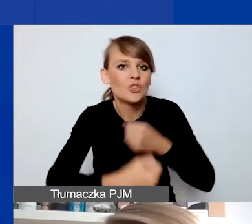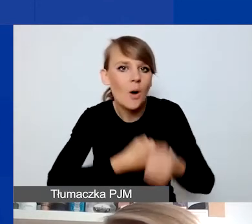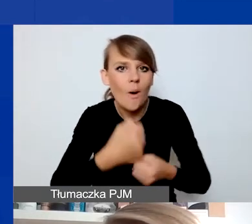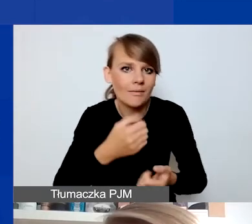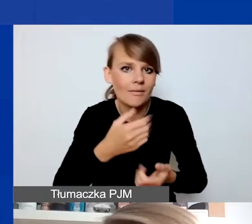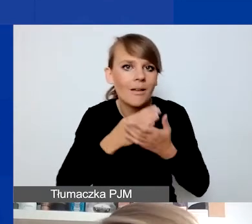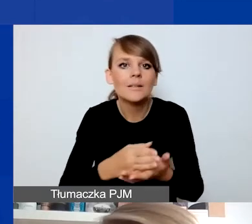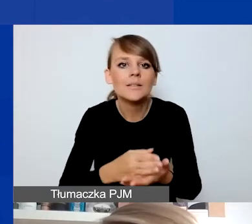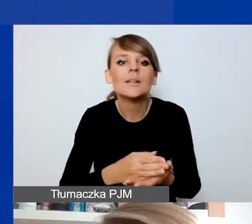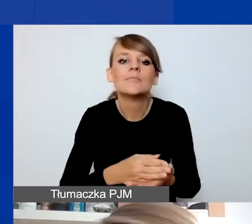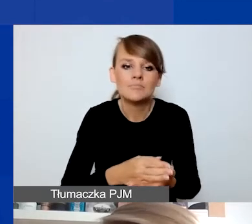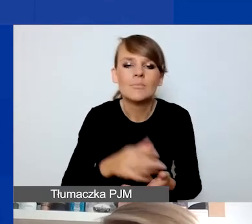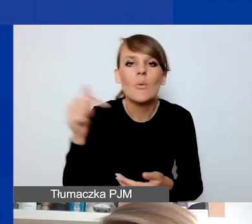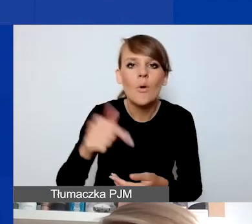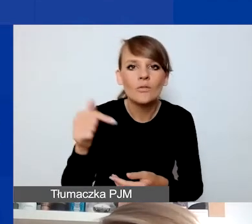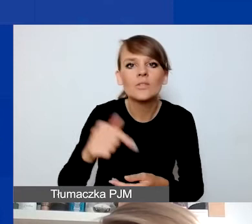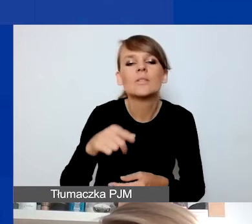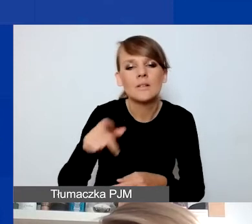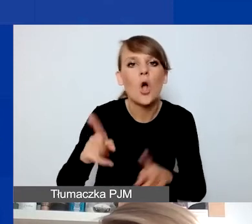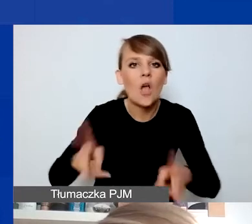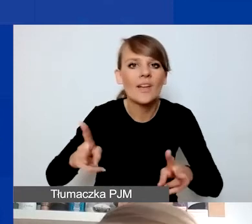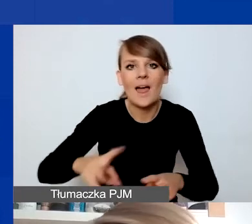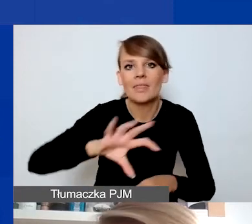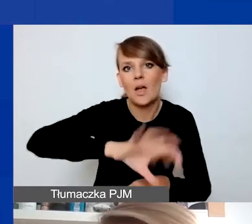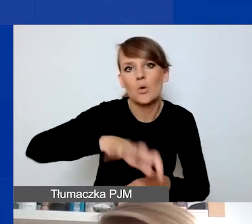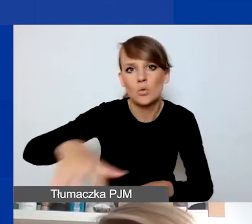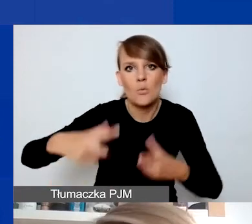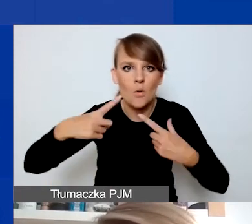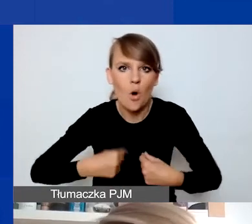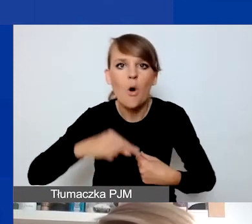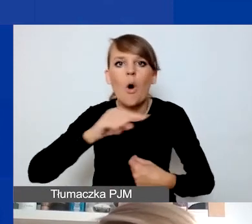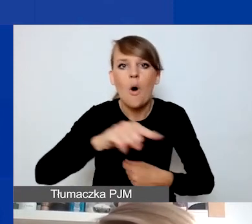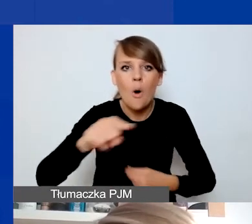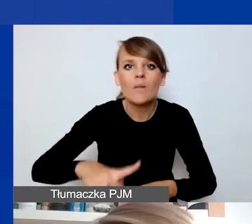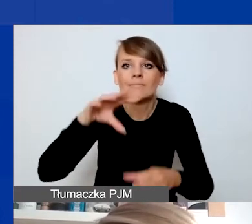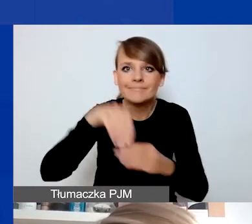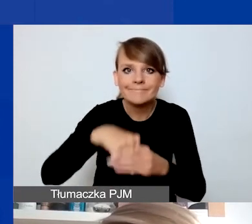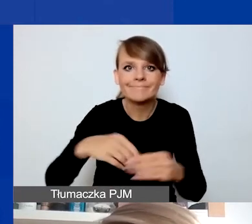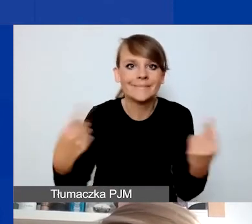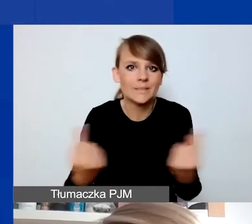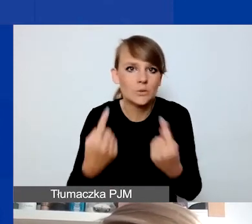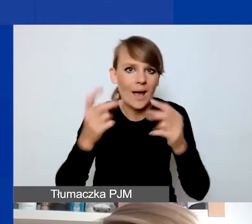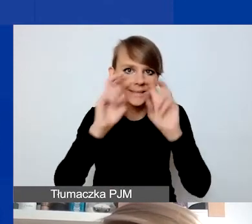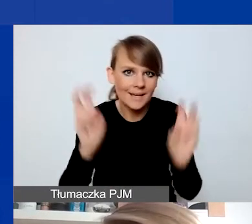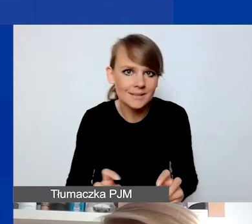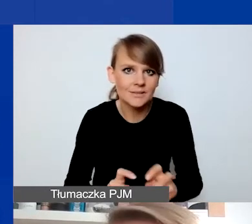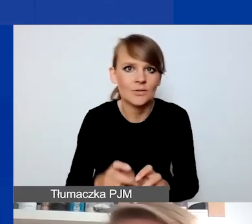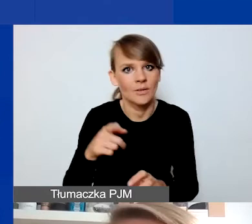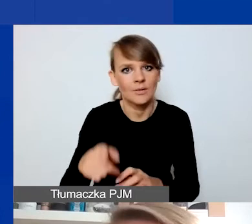powinny być konkretne grupy osób, które się znalazły w konkretnej sytuacji kryzysowej związanej z jednym z obszarów programu.